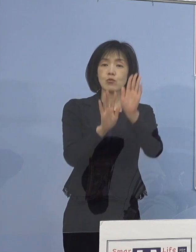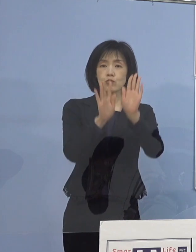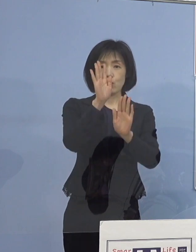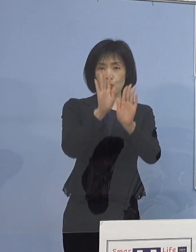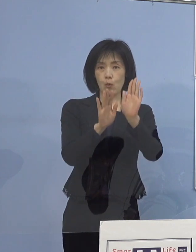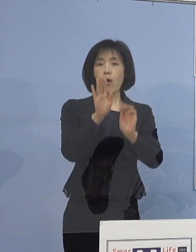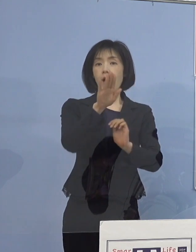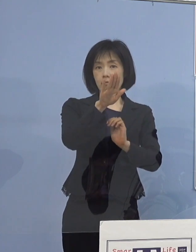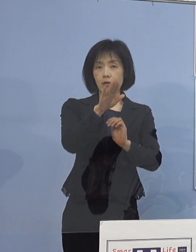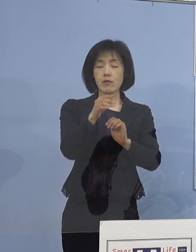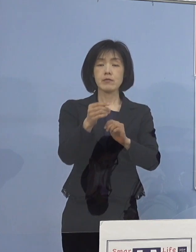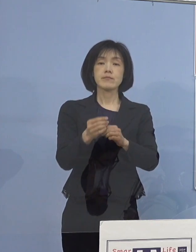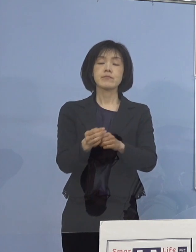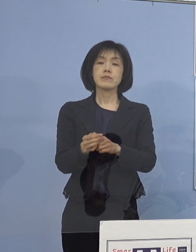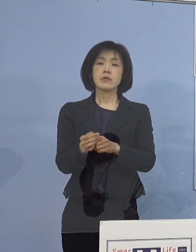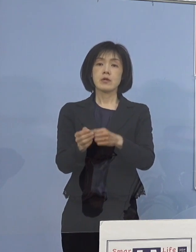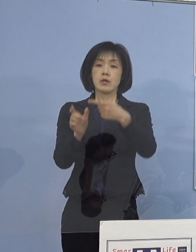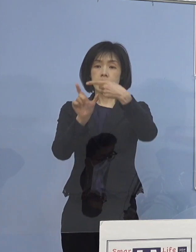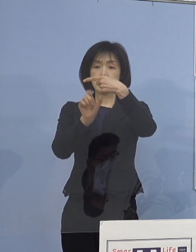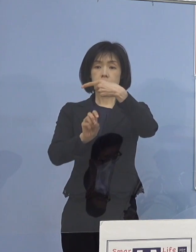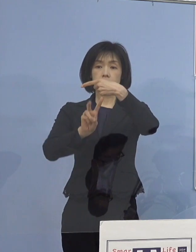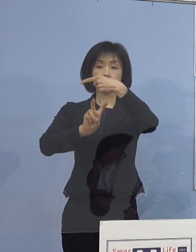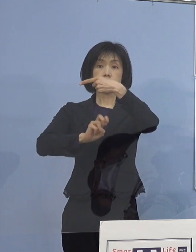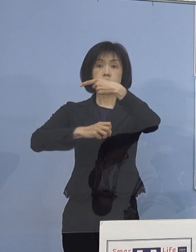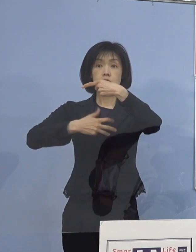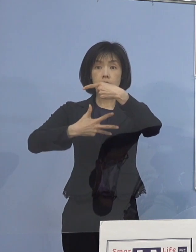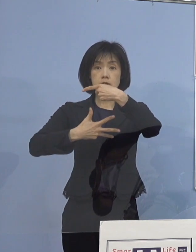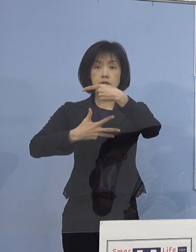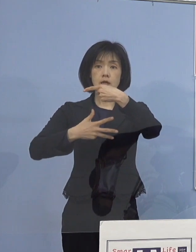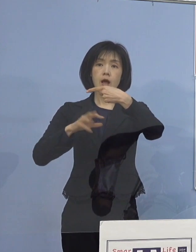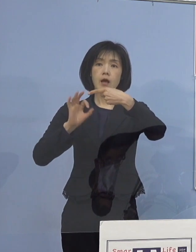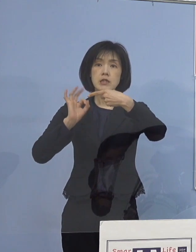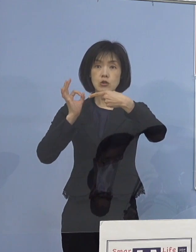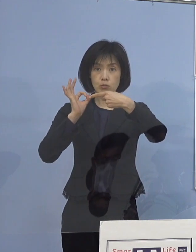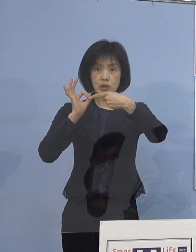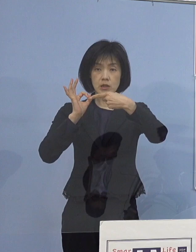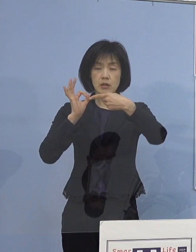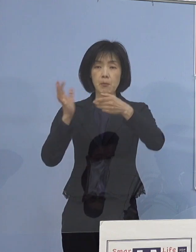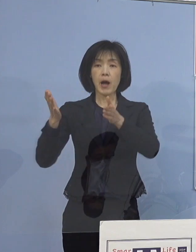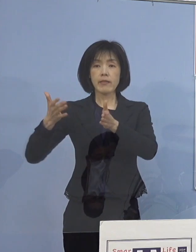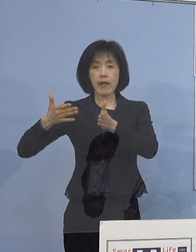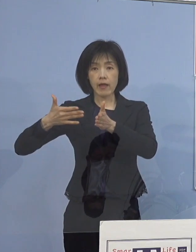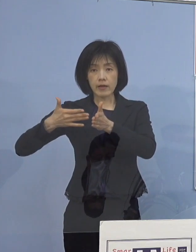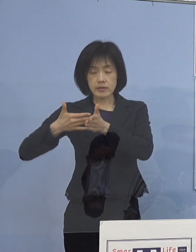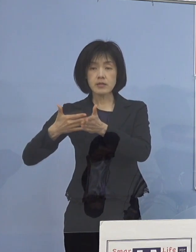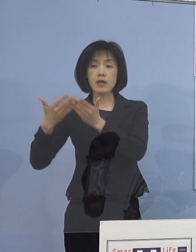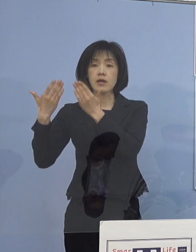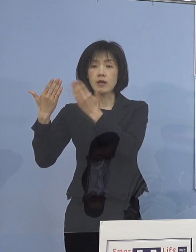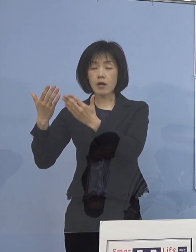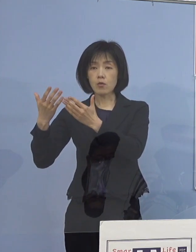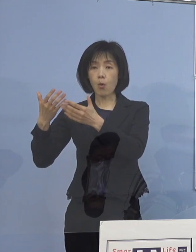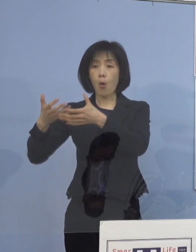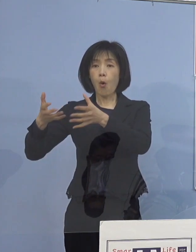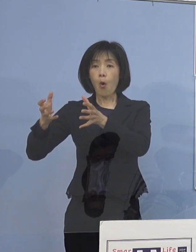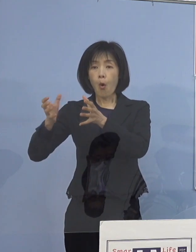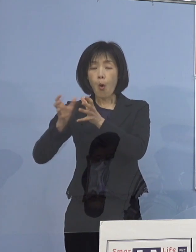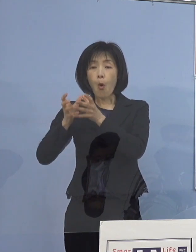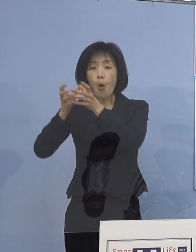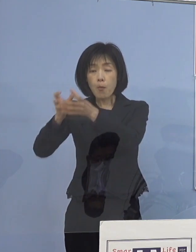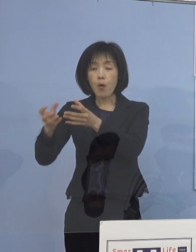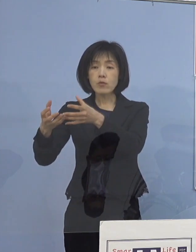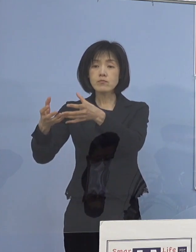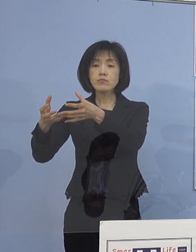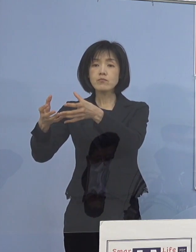一昨日1月28日金曜日までに 学校訪問チーム2名で一つのチーム